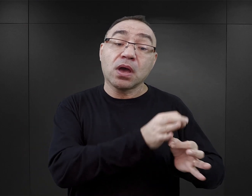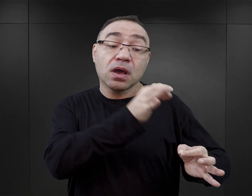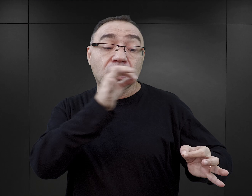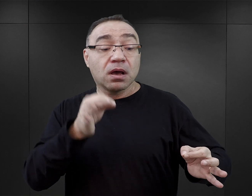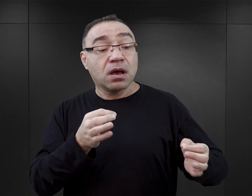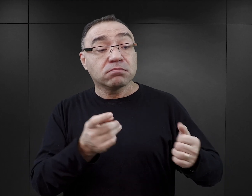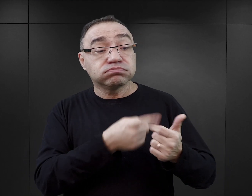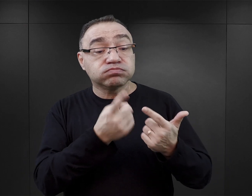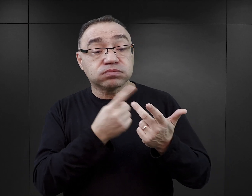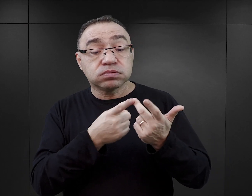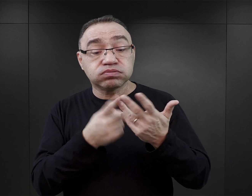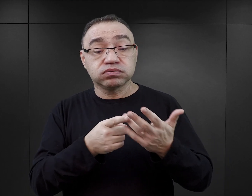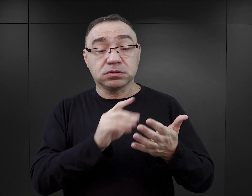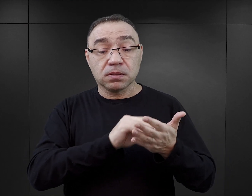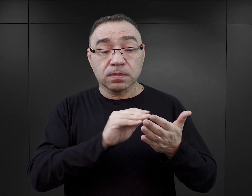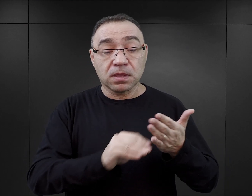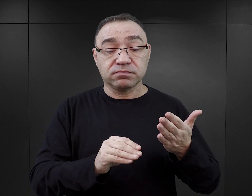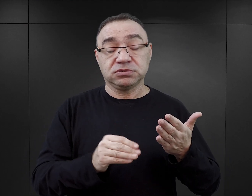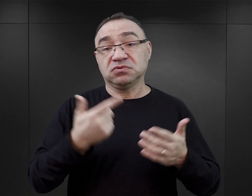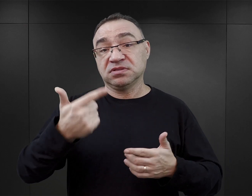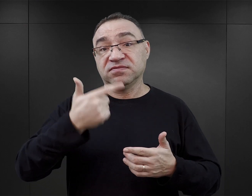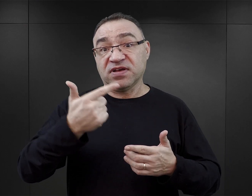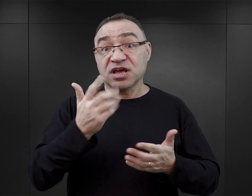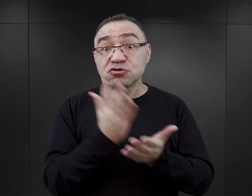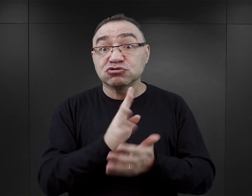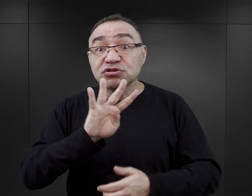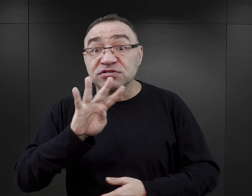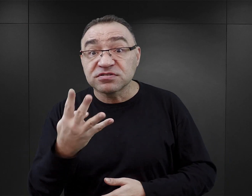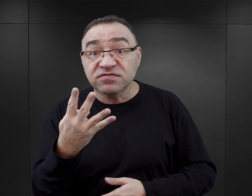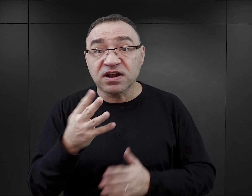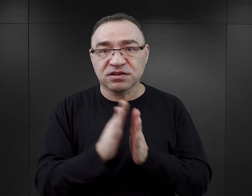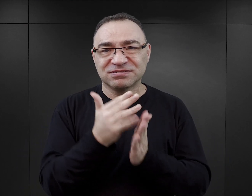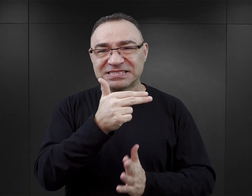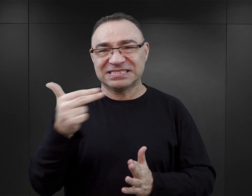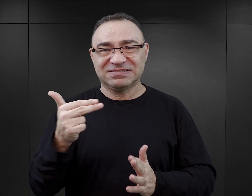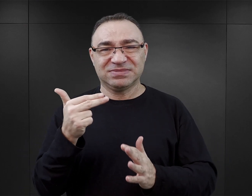i okazuje się, że dany autor napisał w ciągu dwóch lat, czwartą książkę na temat Auschwitz,